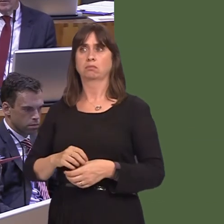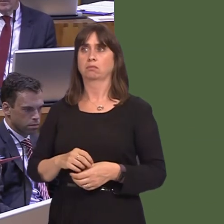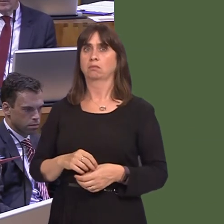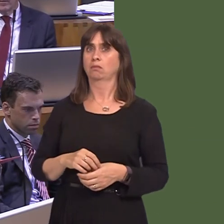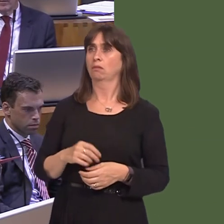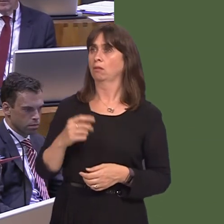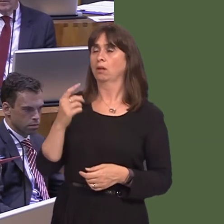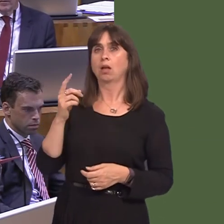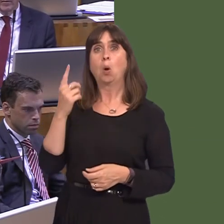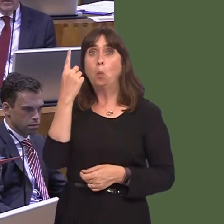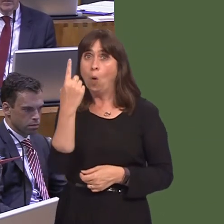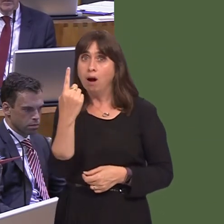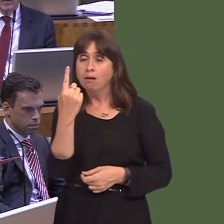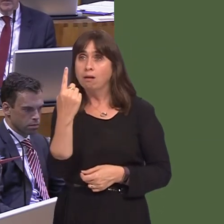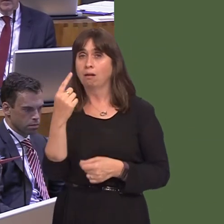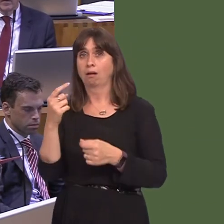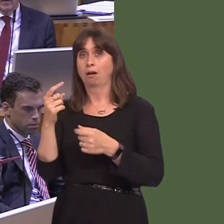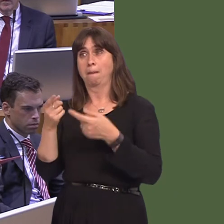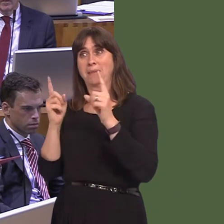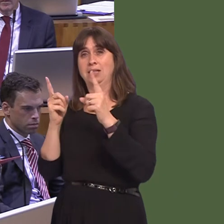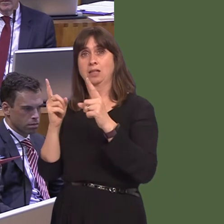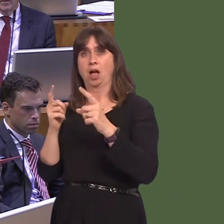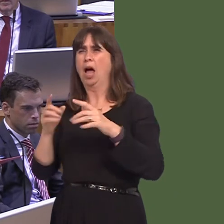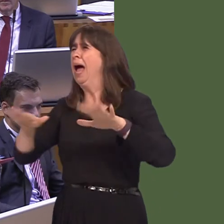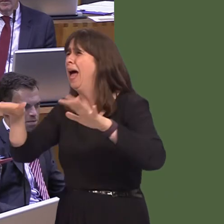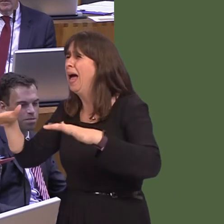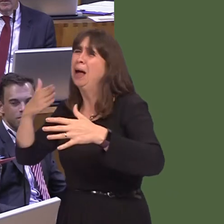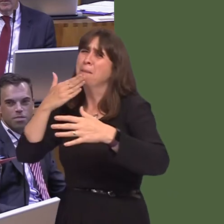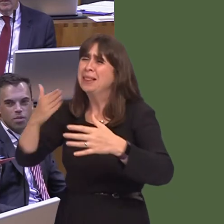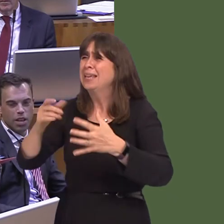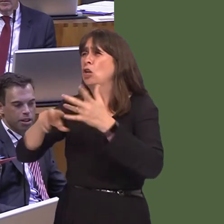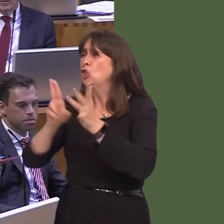who has to appeal for unity within her own party because of the backstabbing that's taking